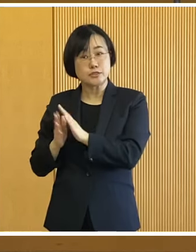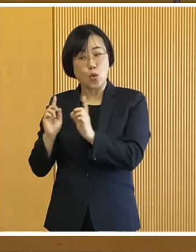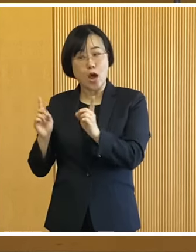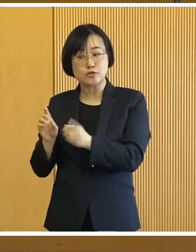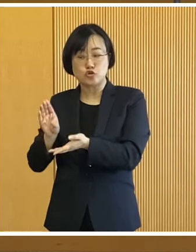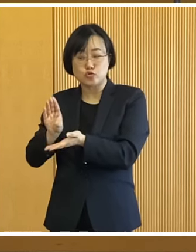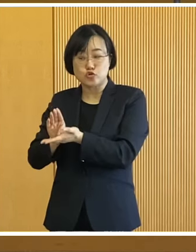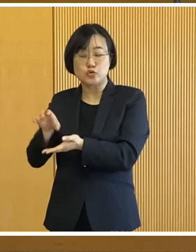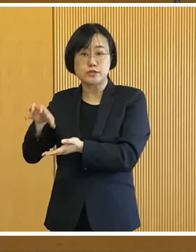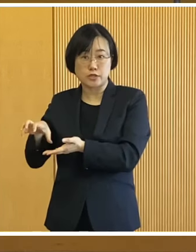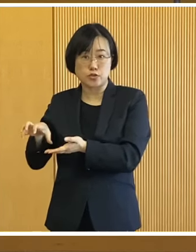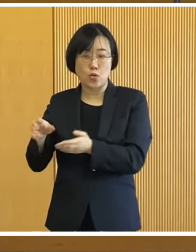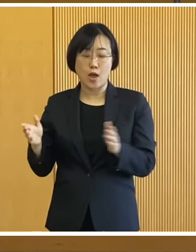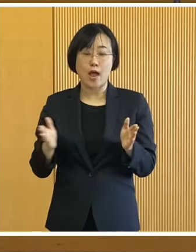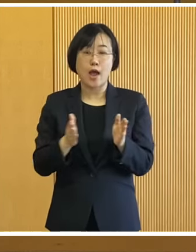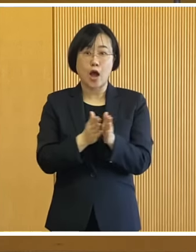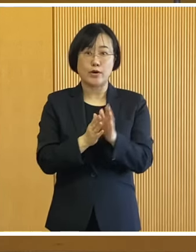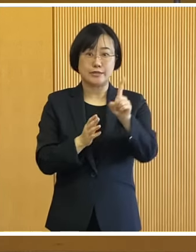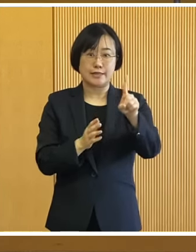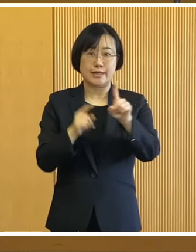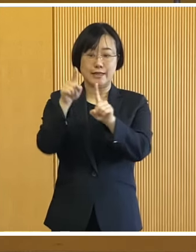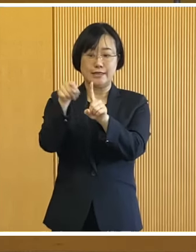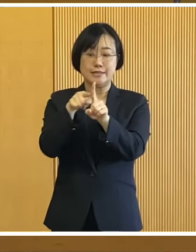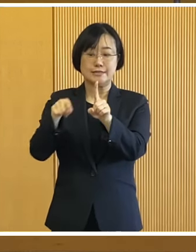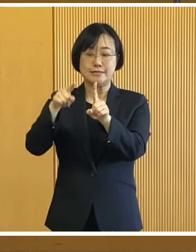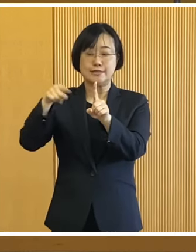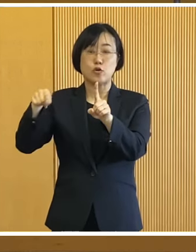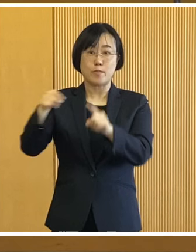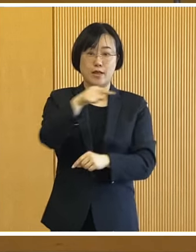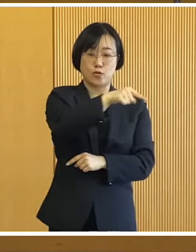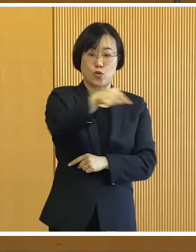児童遊園駐車場までの 約1kmの区間を